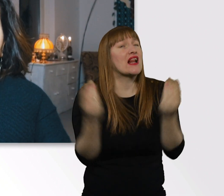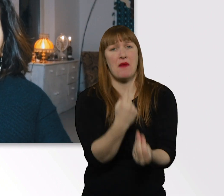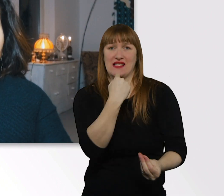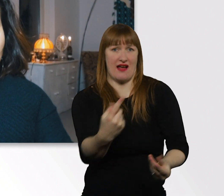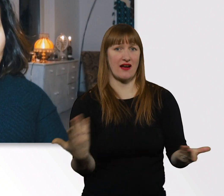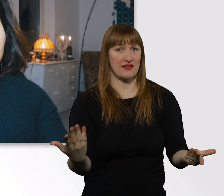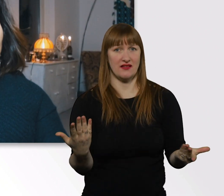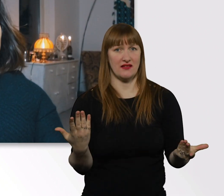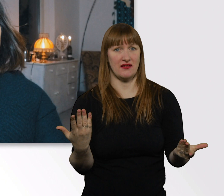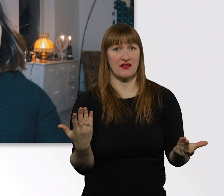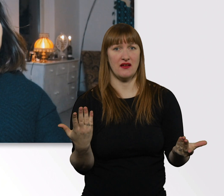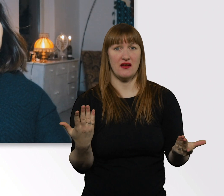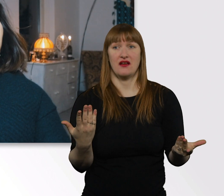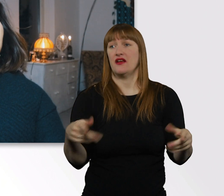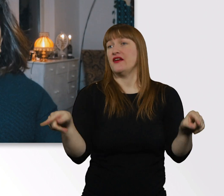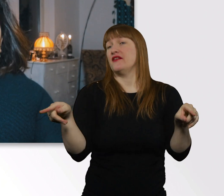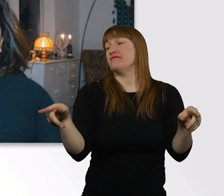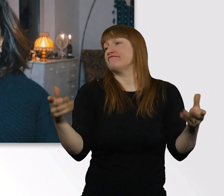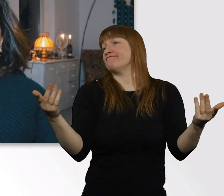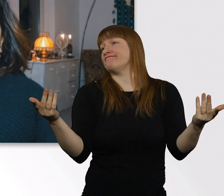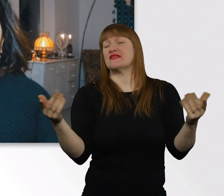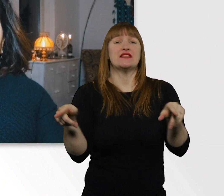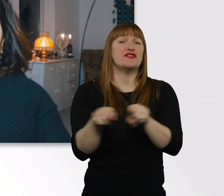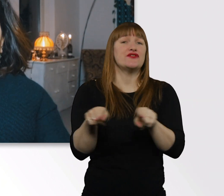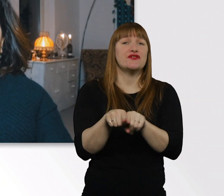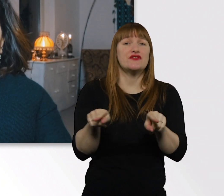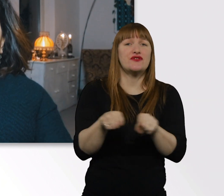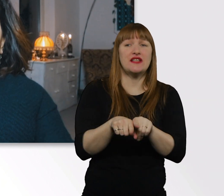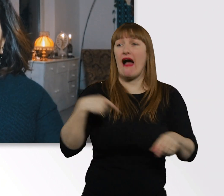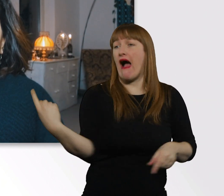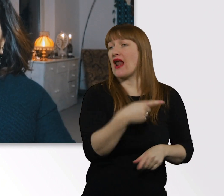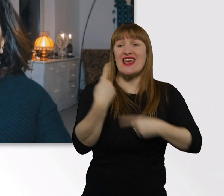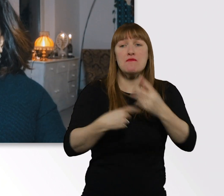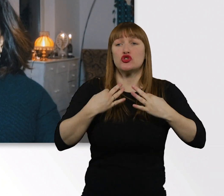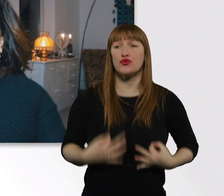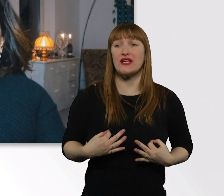Und mit 100%-iger guter Laune wieder nach Hause geht. Nach so nem Tag.